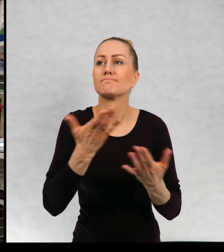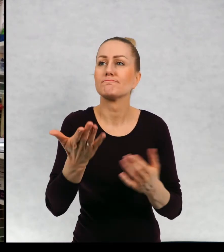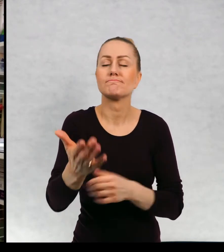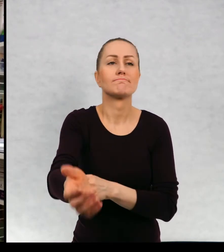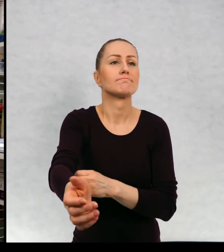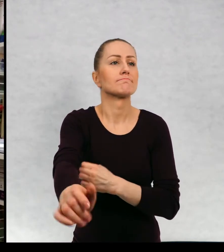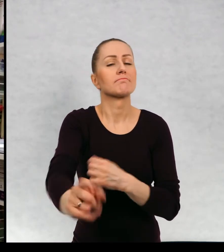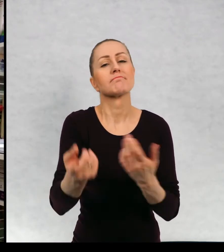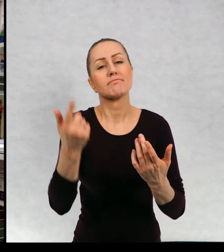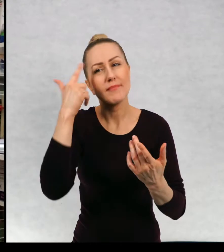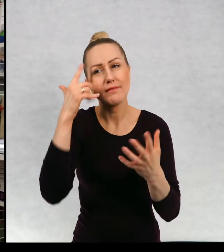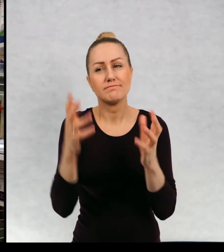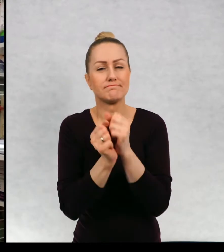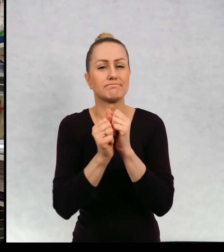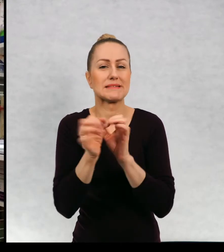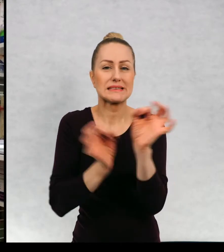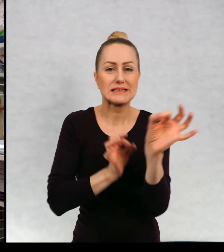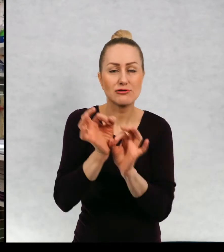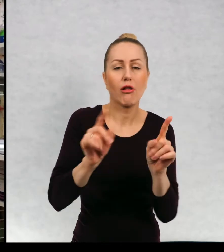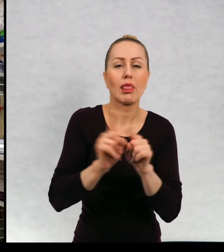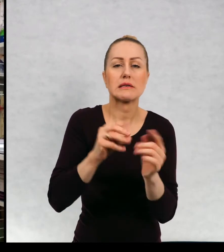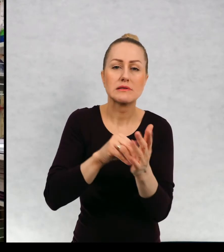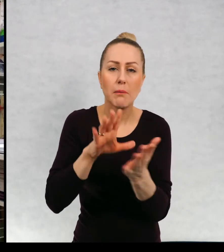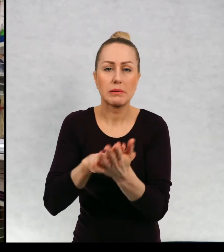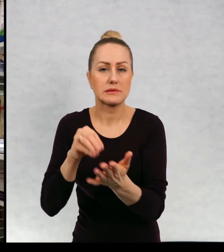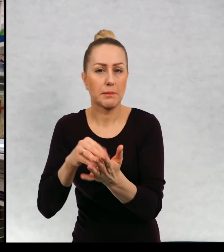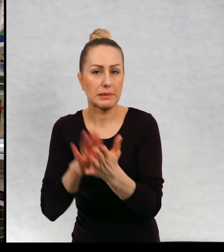wymyślaniu historii i na zapisywaniu tej historii.